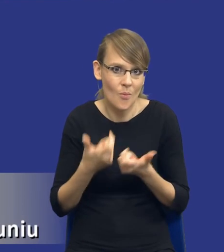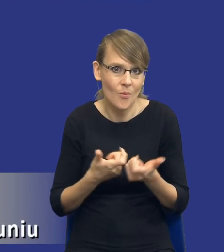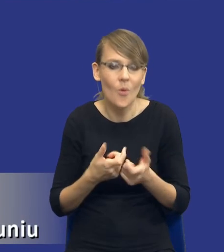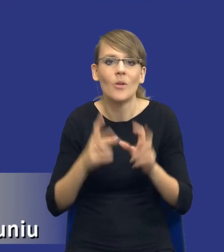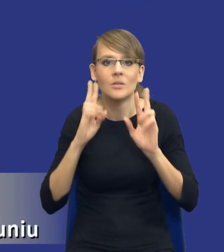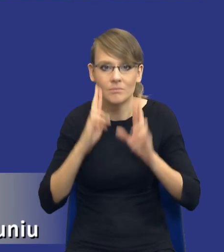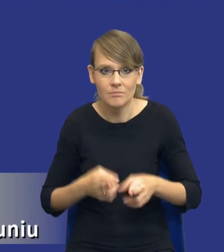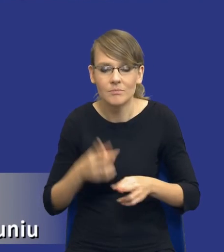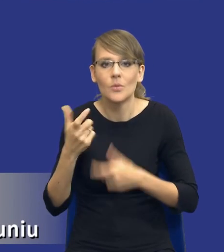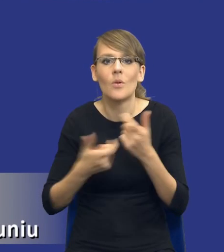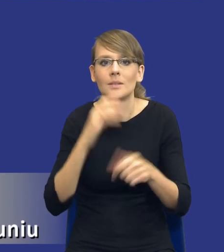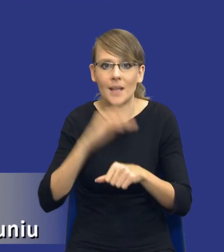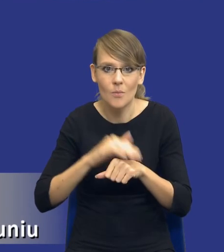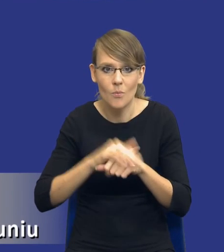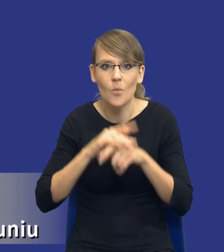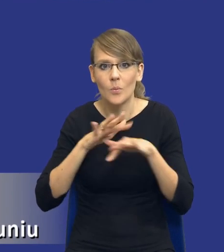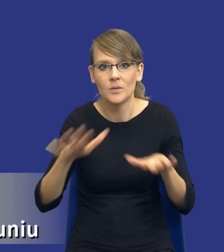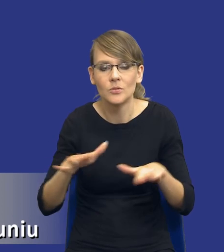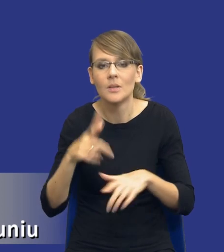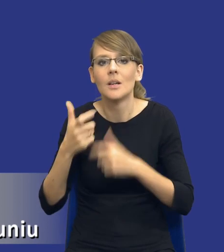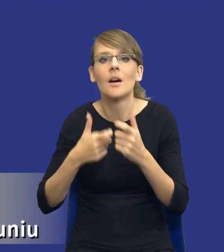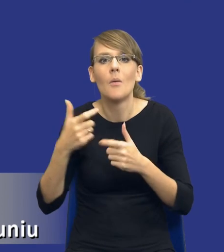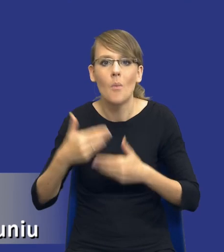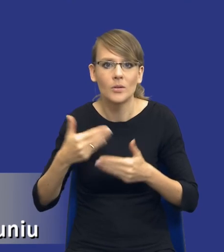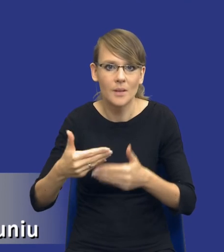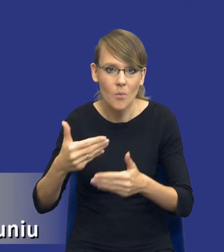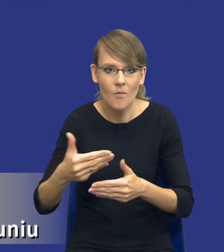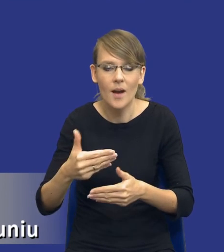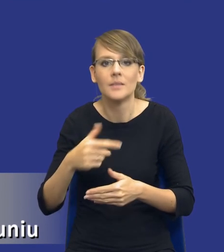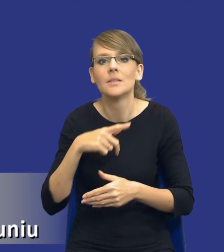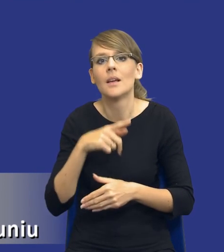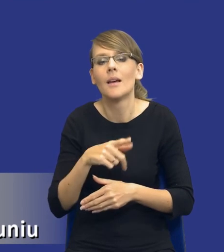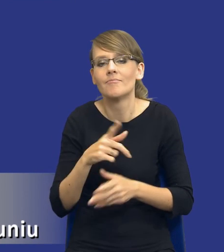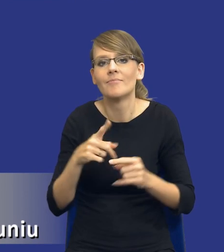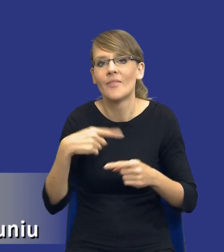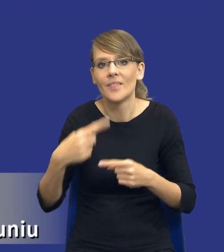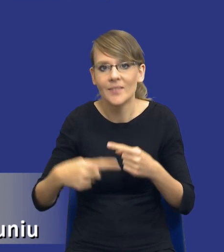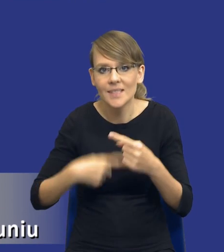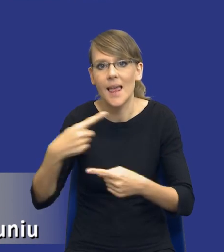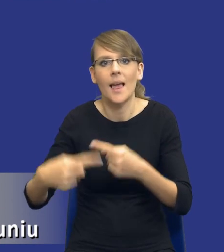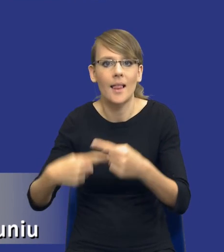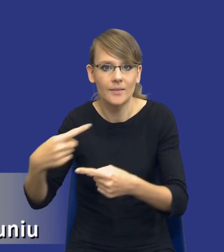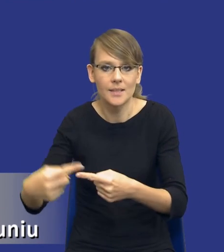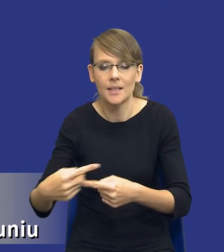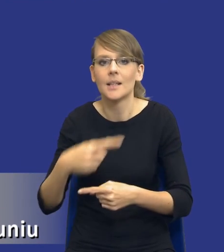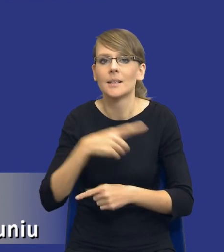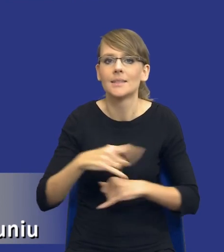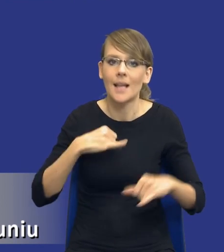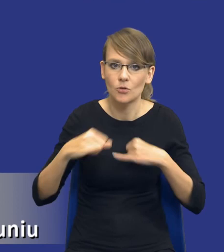zamówienia publiczne, prowadzą postępowania o udzielenie zamówienia publicznego w pewnym cyklu właśnie zarządzania zamówieniami publicznymi.